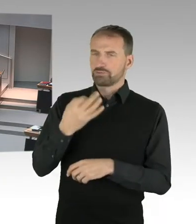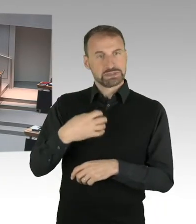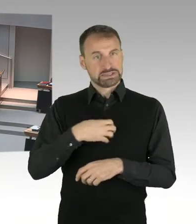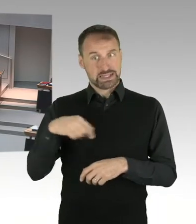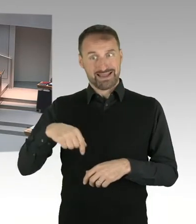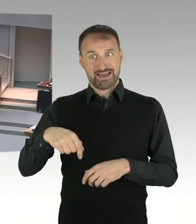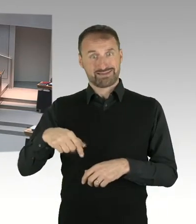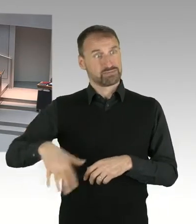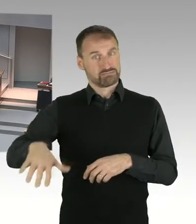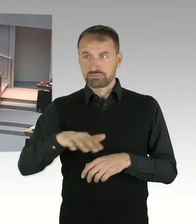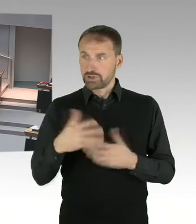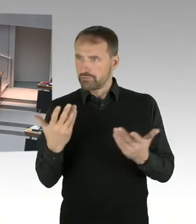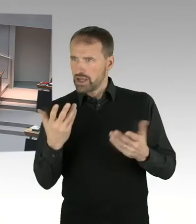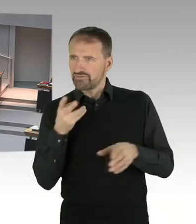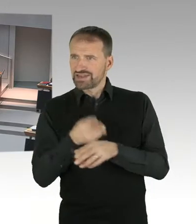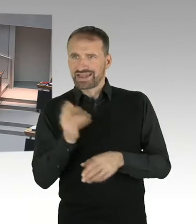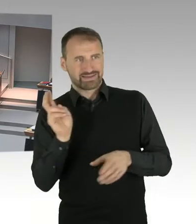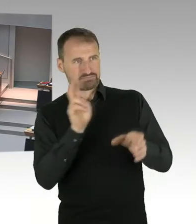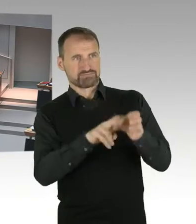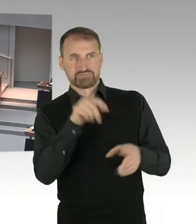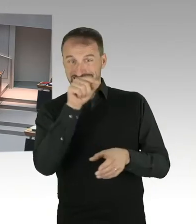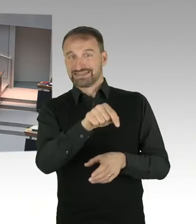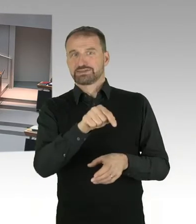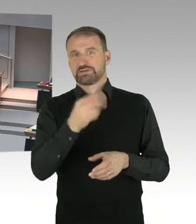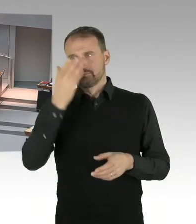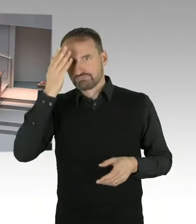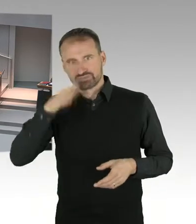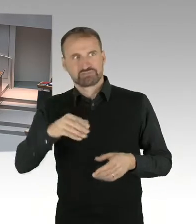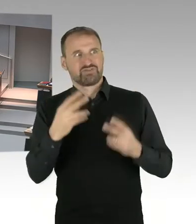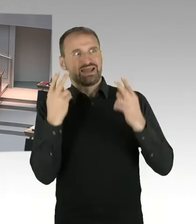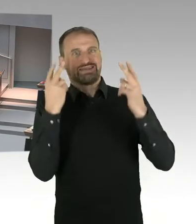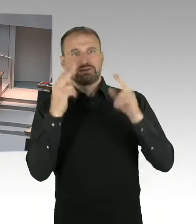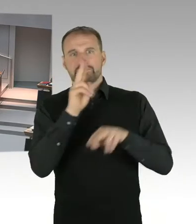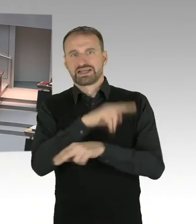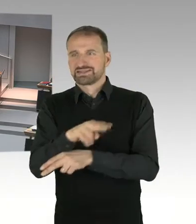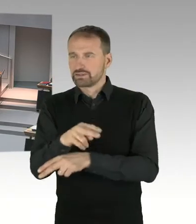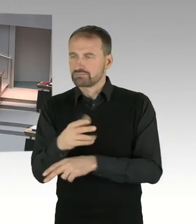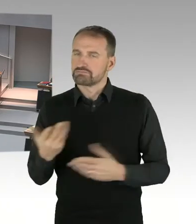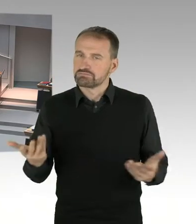(Präsidium) Für den Senat antwortet Senator Geisel, bitte, Sie haben das Wort. (Sprecherwechsel) Frau Präsidentin,